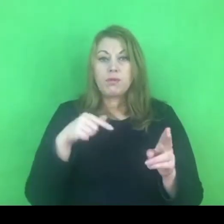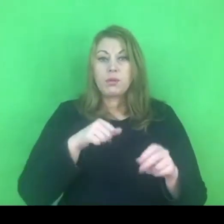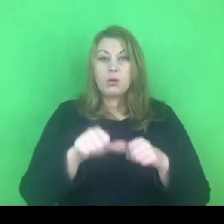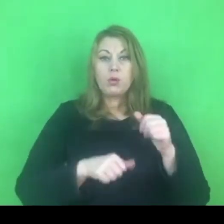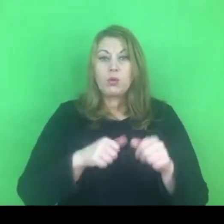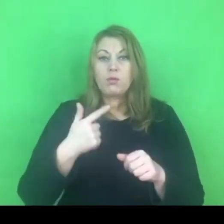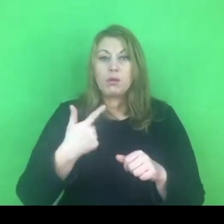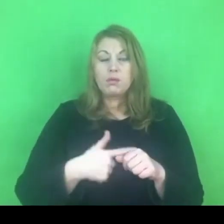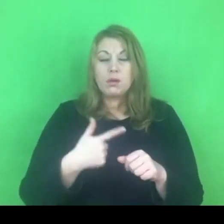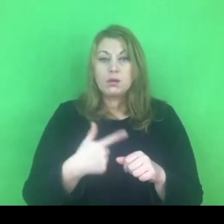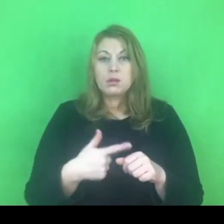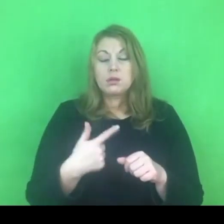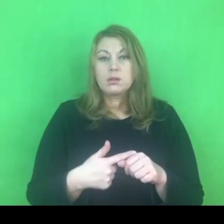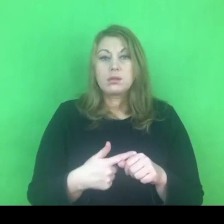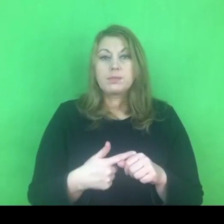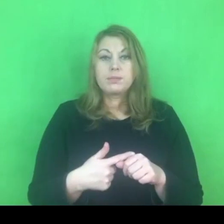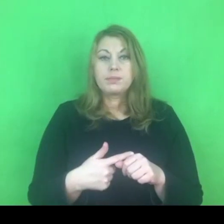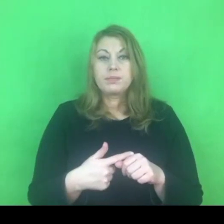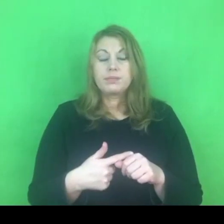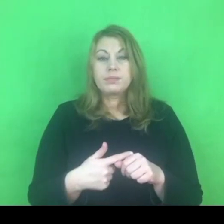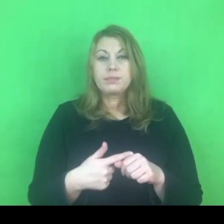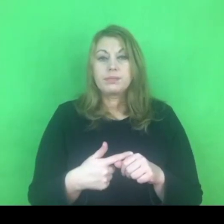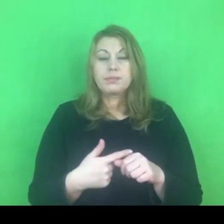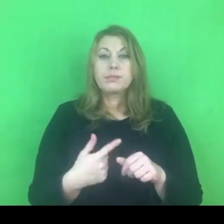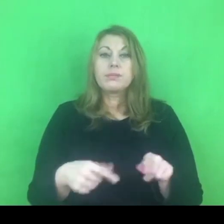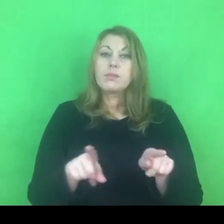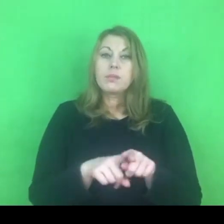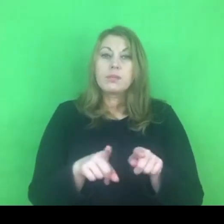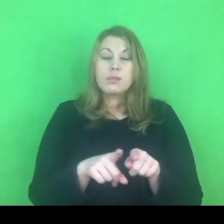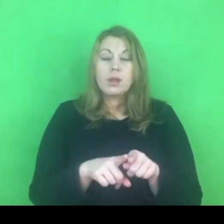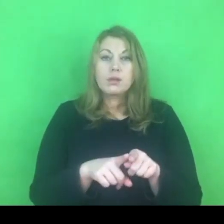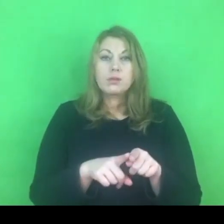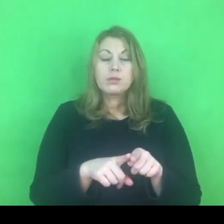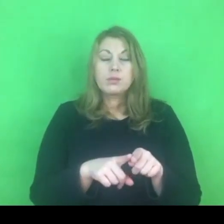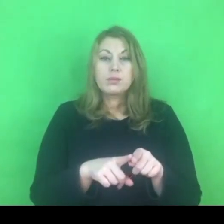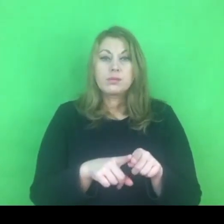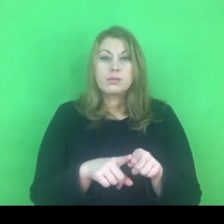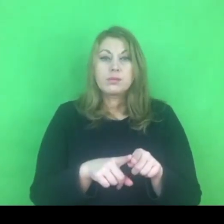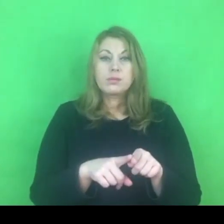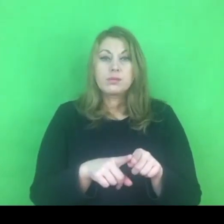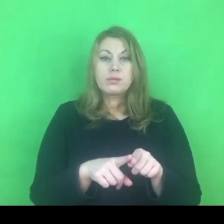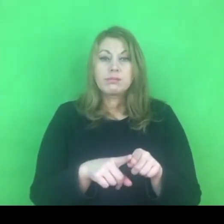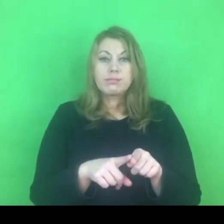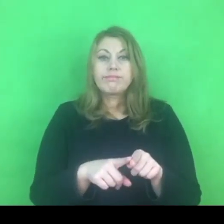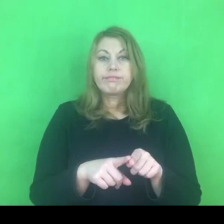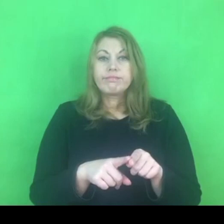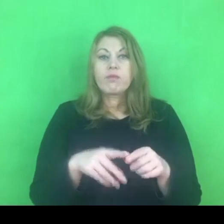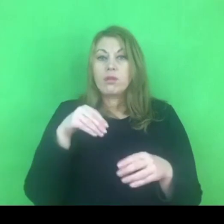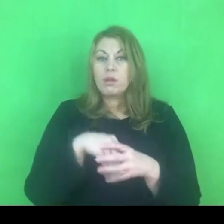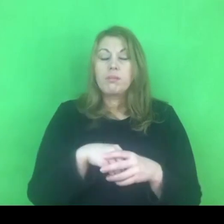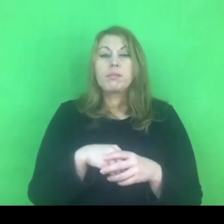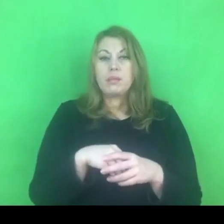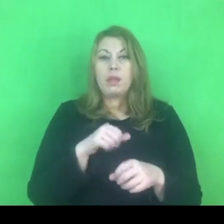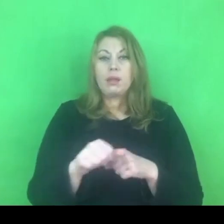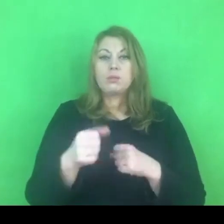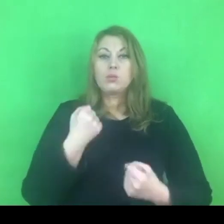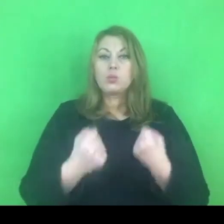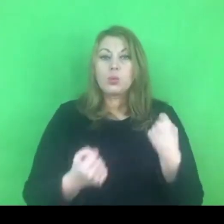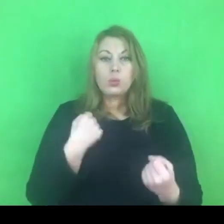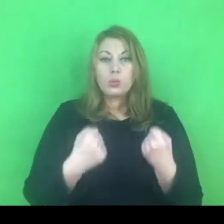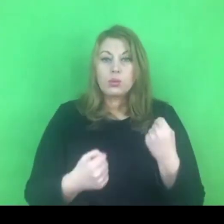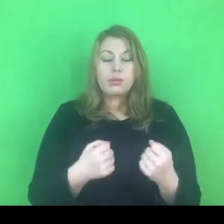wiążący za sobą różnego rodzaju trudności. Warto byśmy sobie o tym powiedzieli.